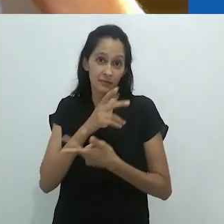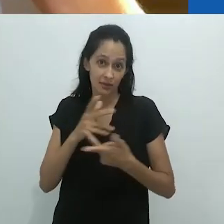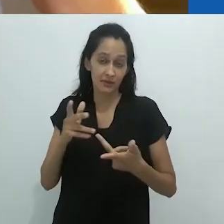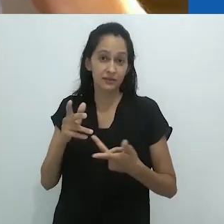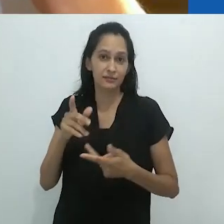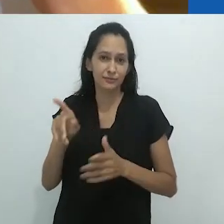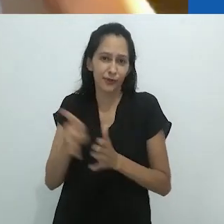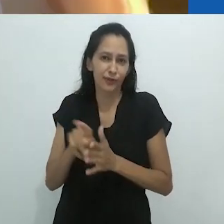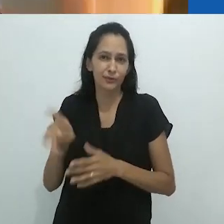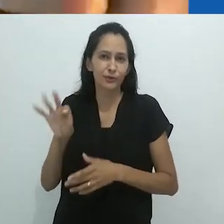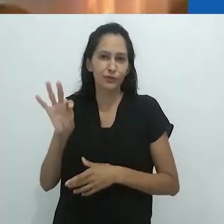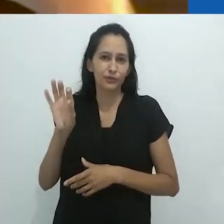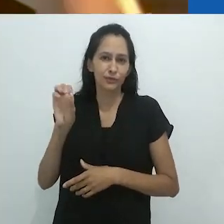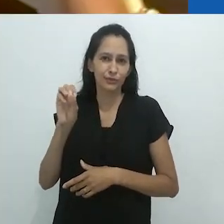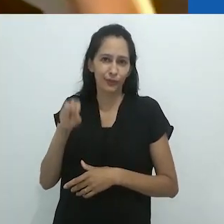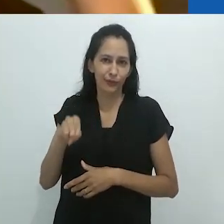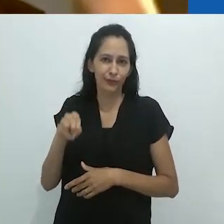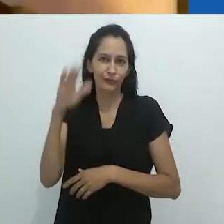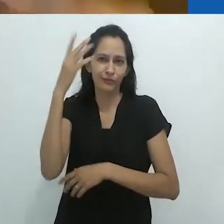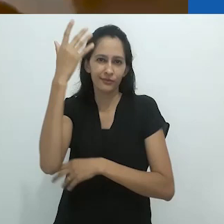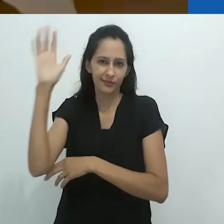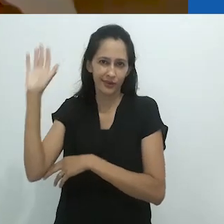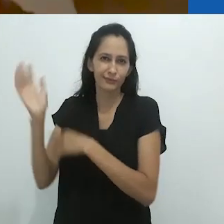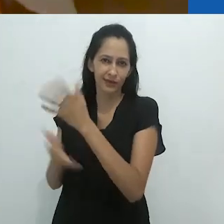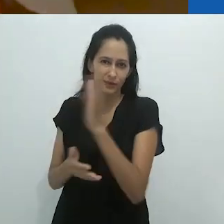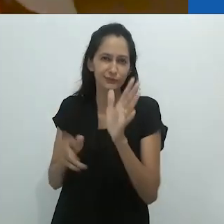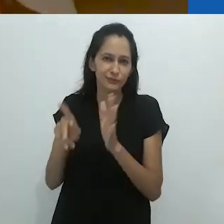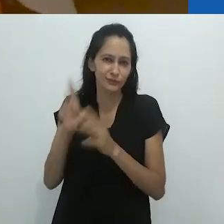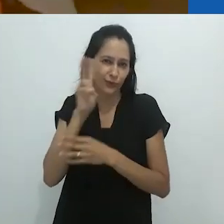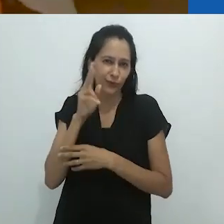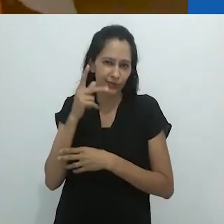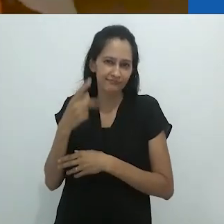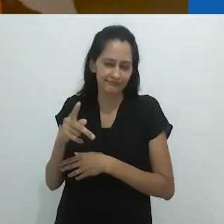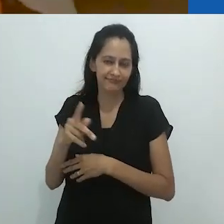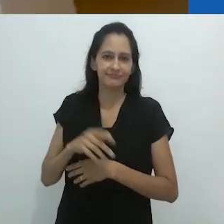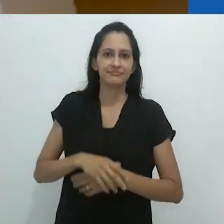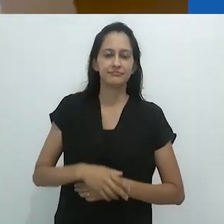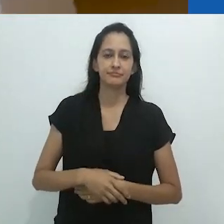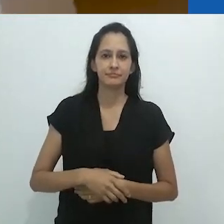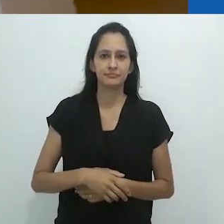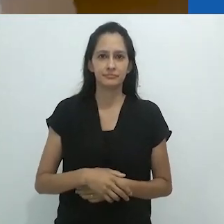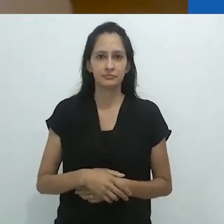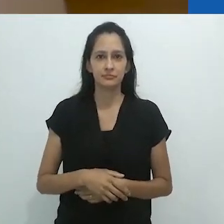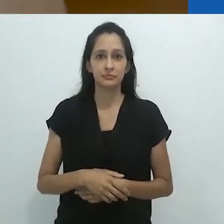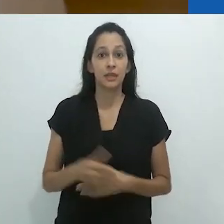conjurados por Tom, o Naturalista em suas histórias.